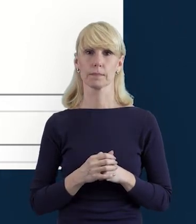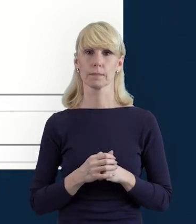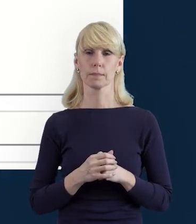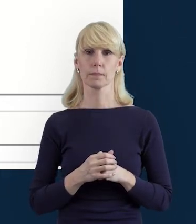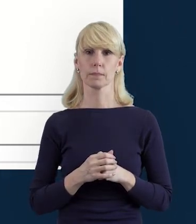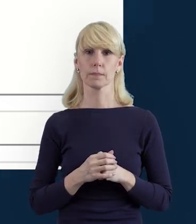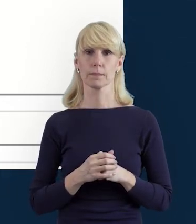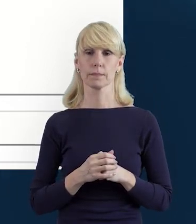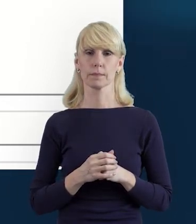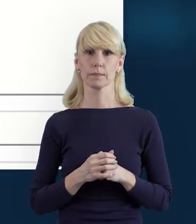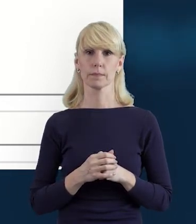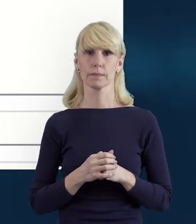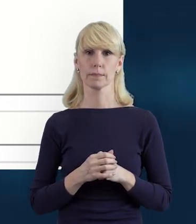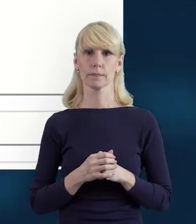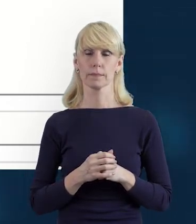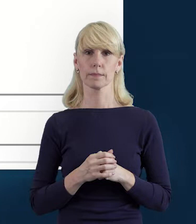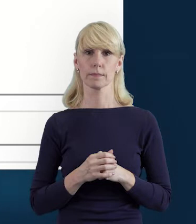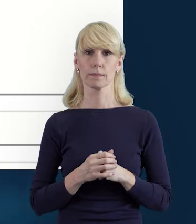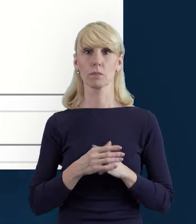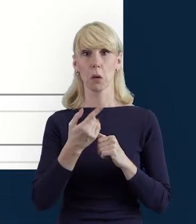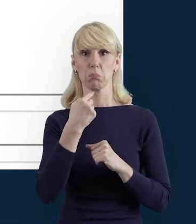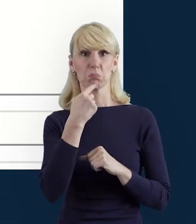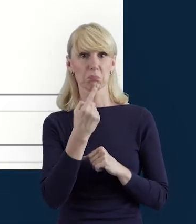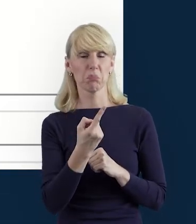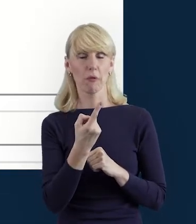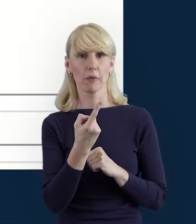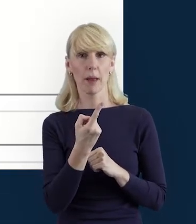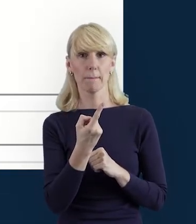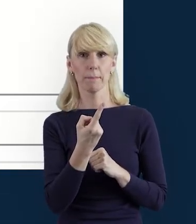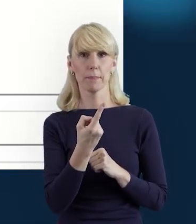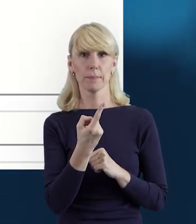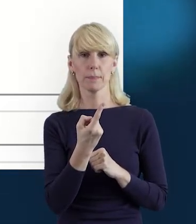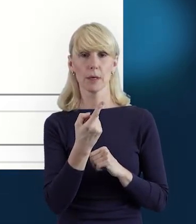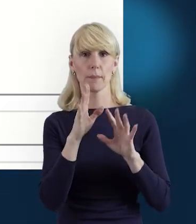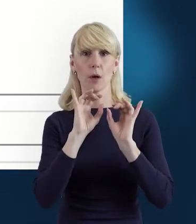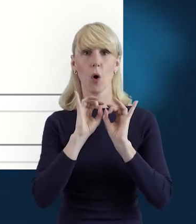Zatrzymajmy się na tym slajdzie. Powiem Państwu, przekażę Państwu trochę informacji